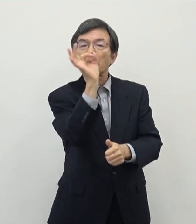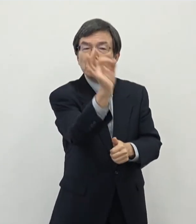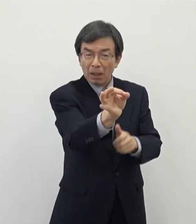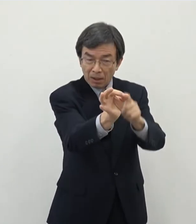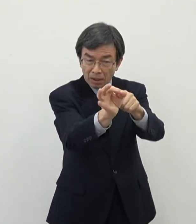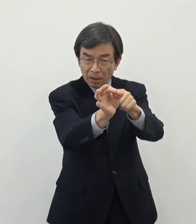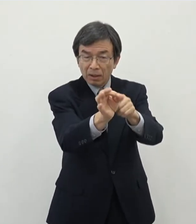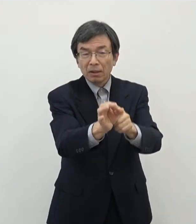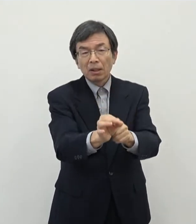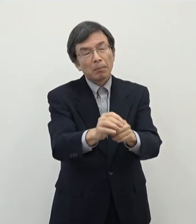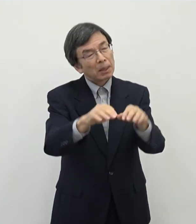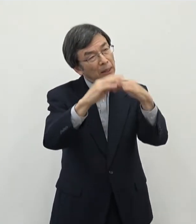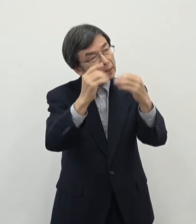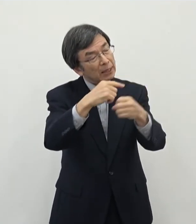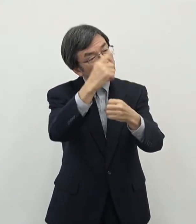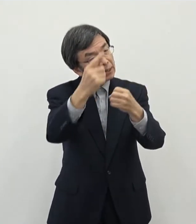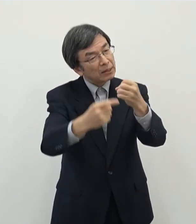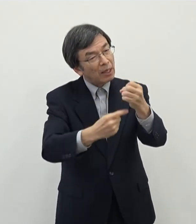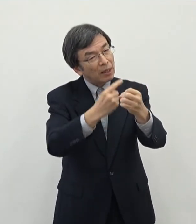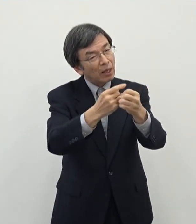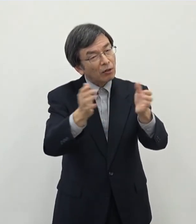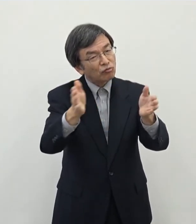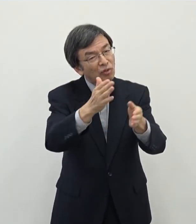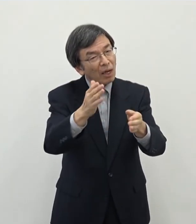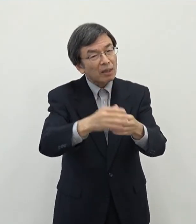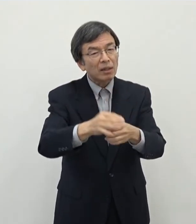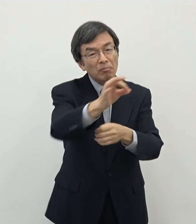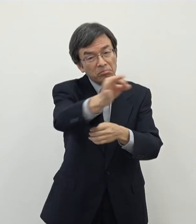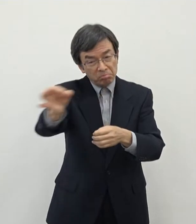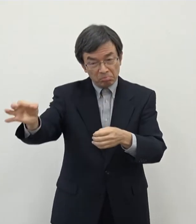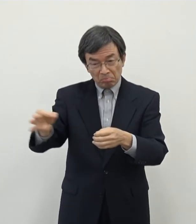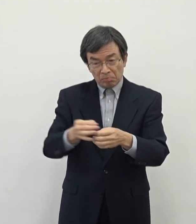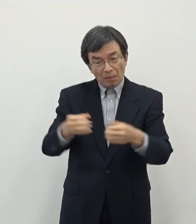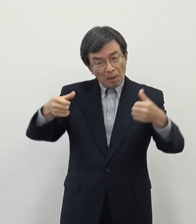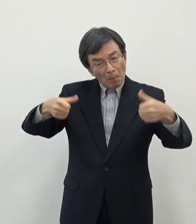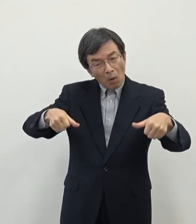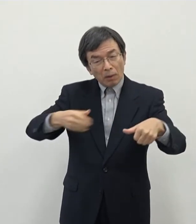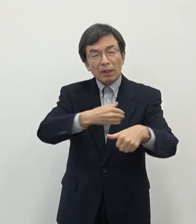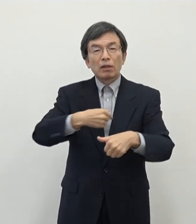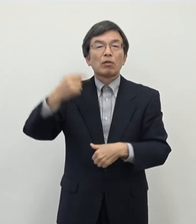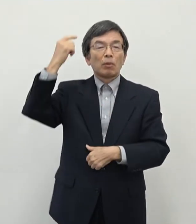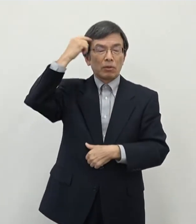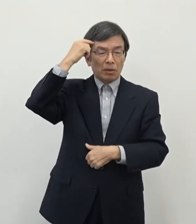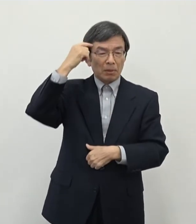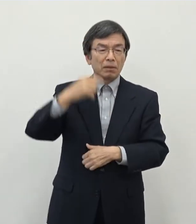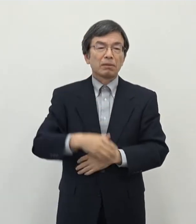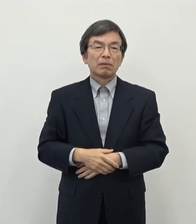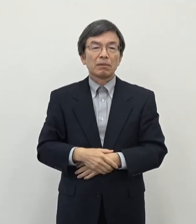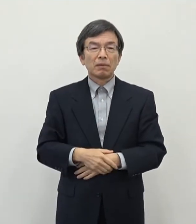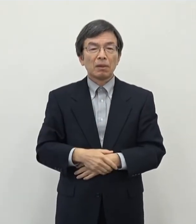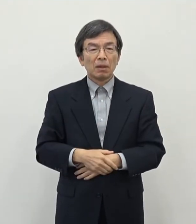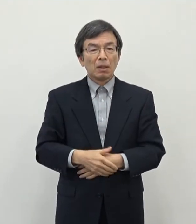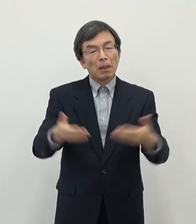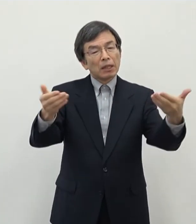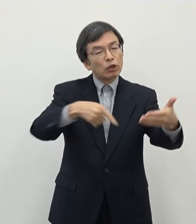歳入としては1年ぐらいで回収できる いう見立てを致しておりますちょっと事業の業種等によってもあの一概には言えない